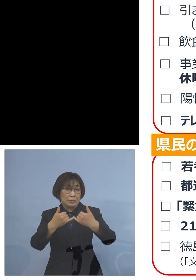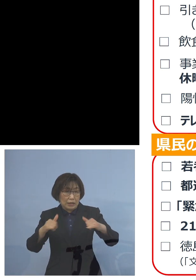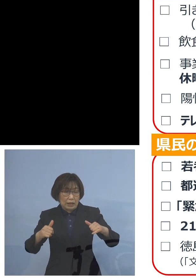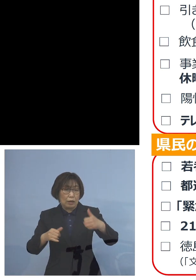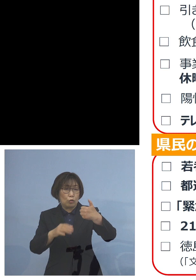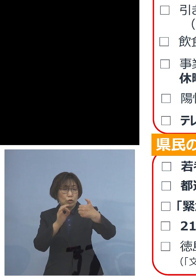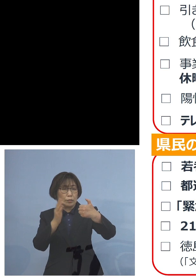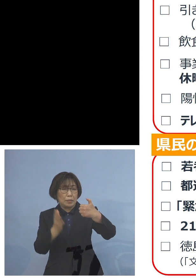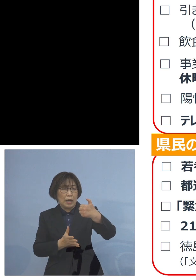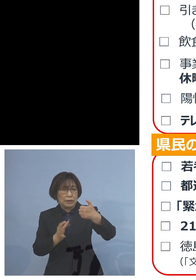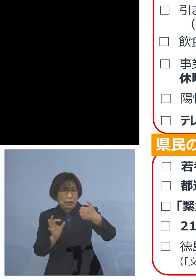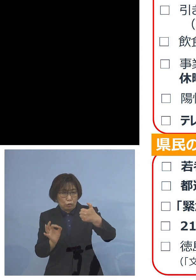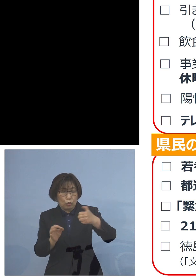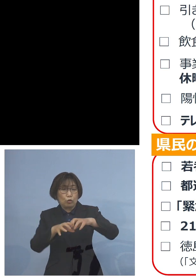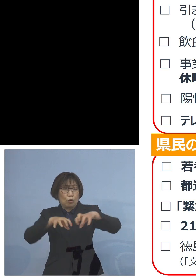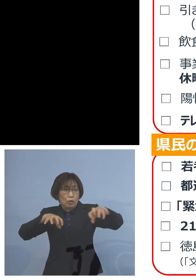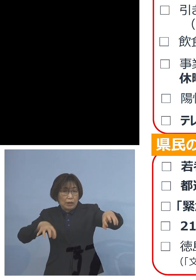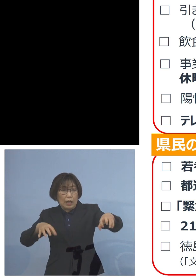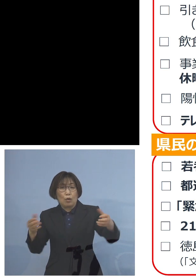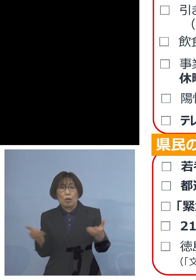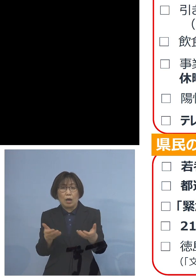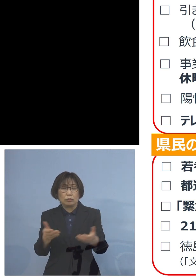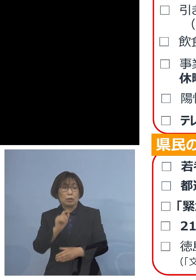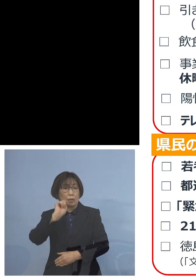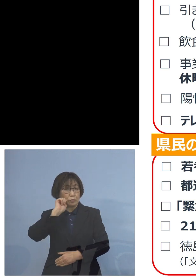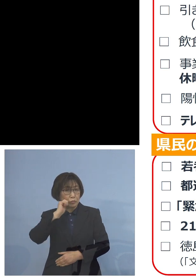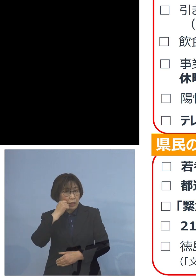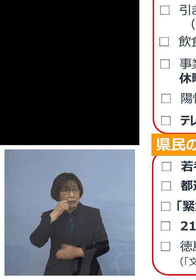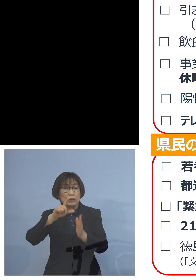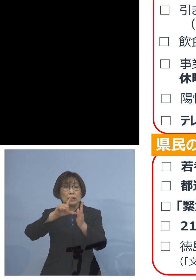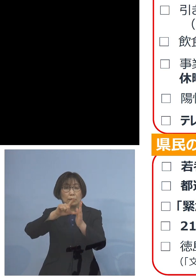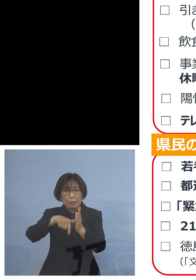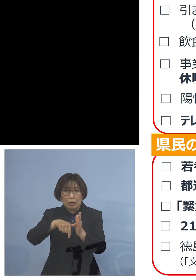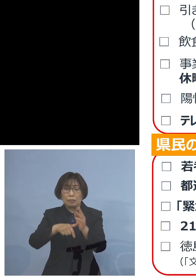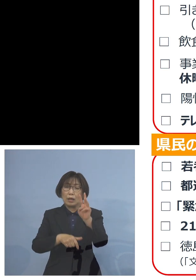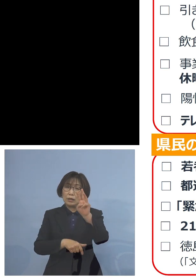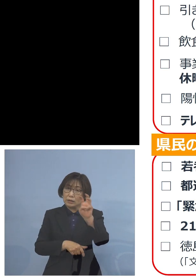という形でも 3割4割という形で